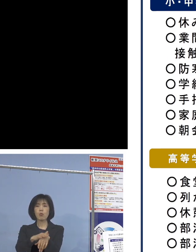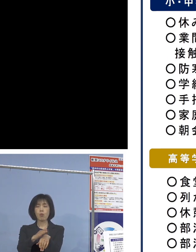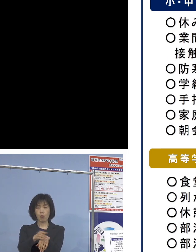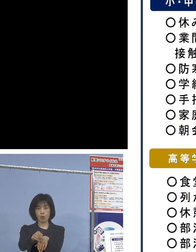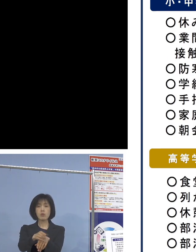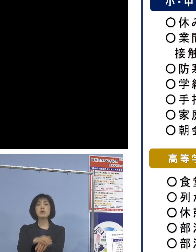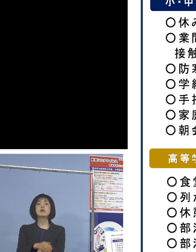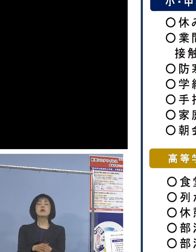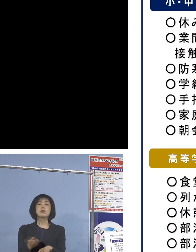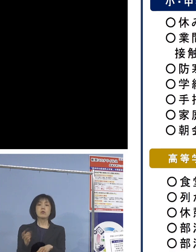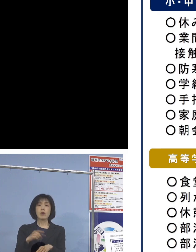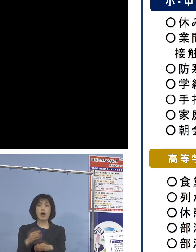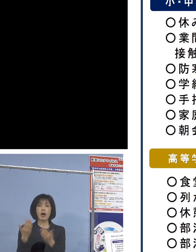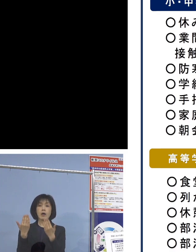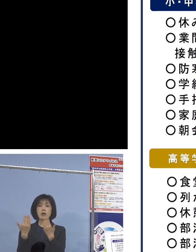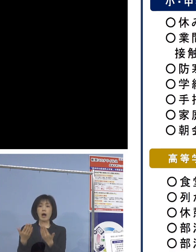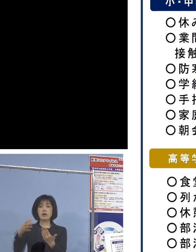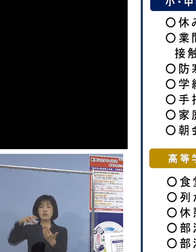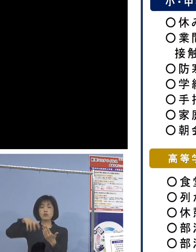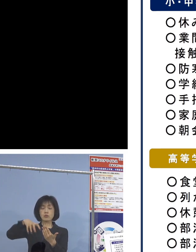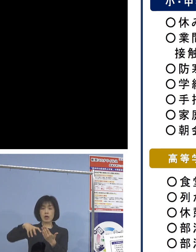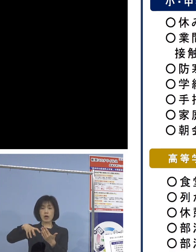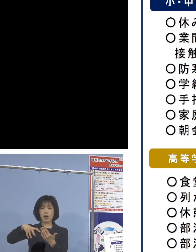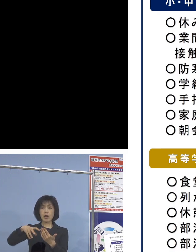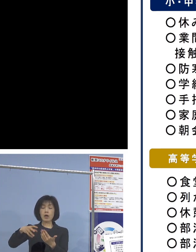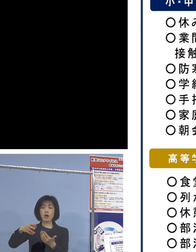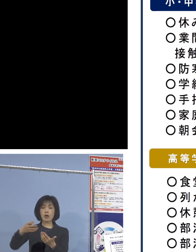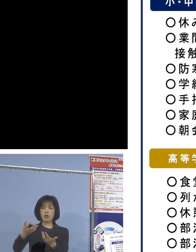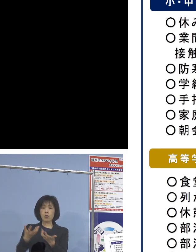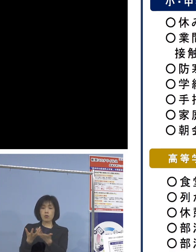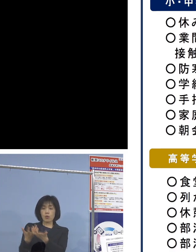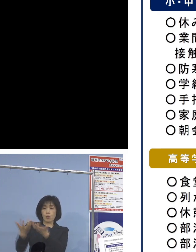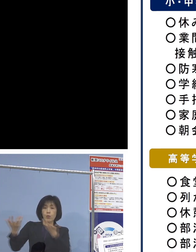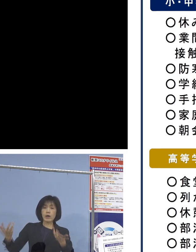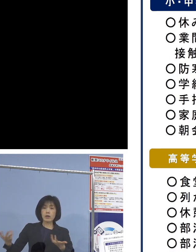また学級内での分散給食ということで